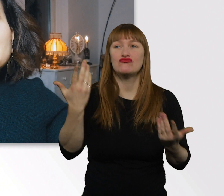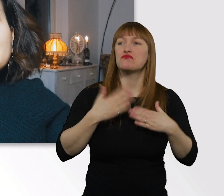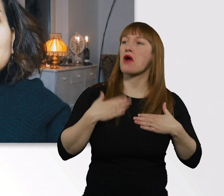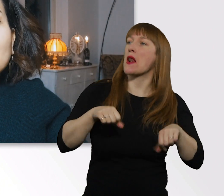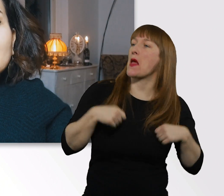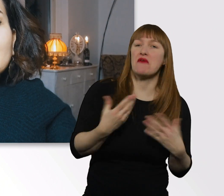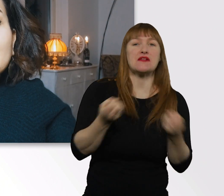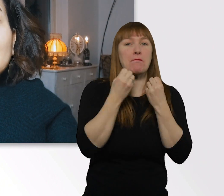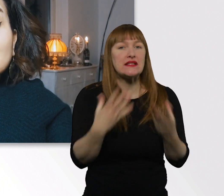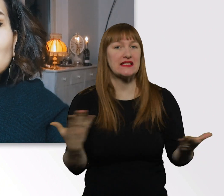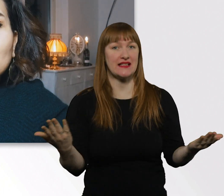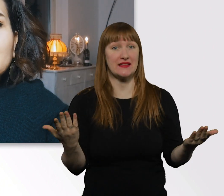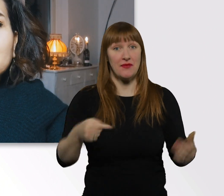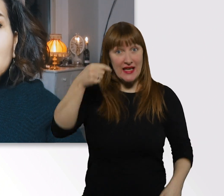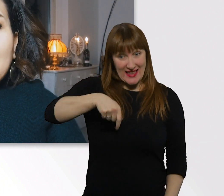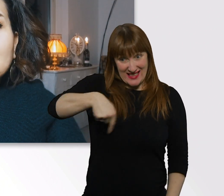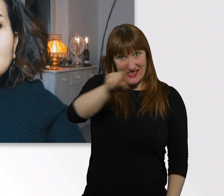Diese Woche geht es um die Frage: